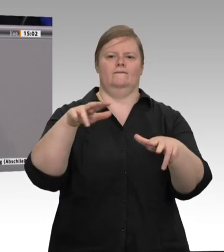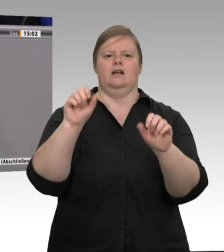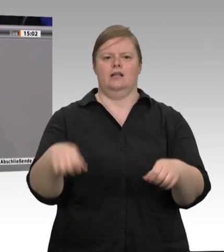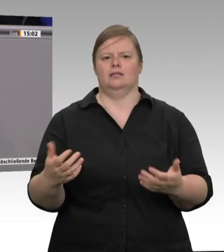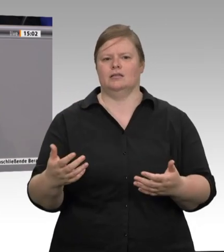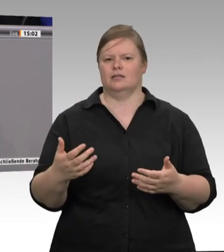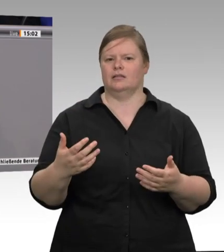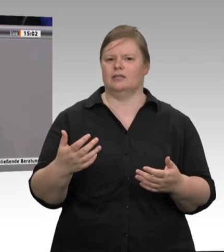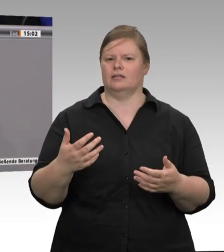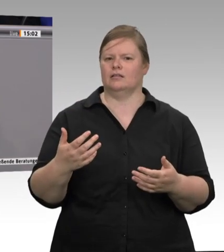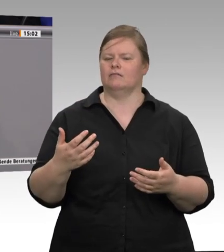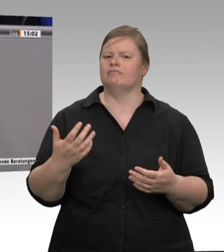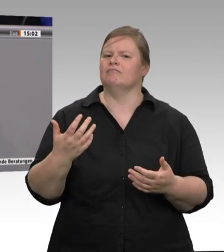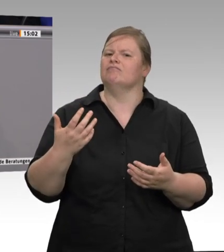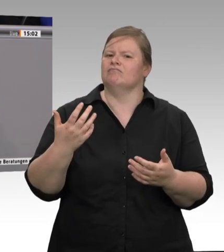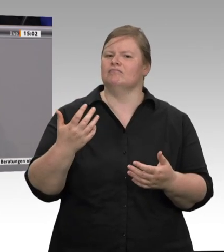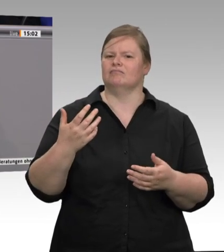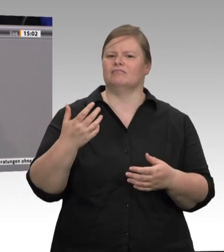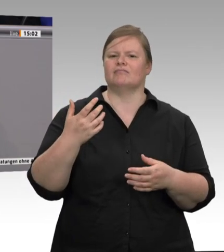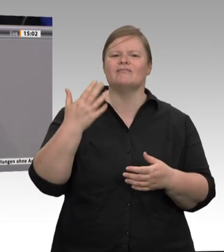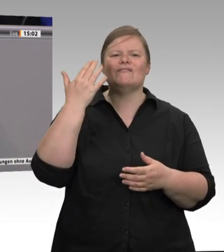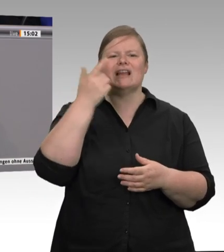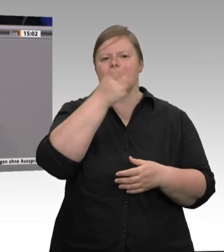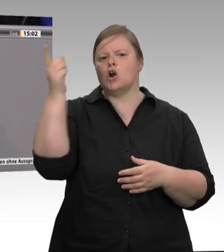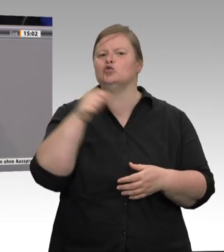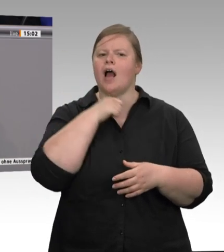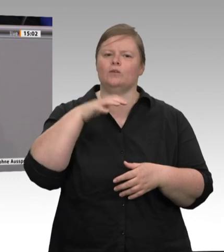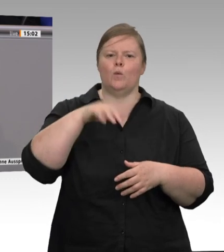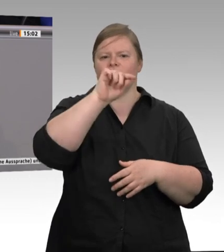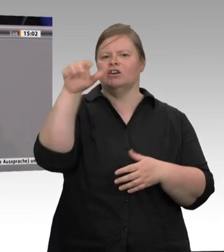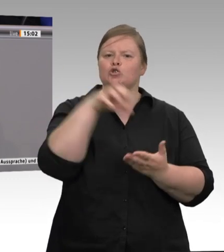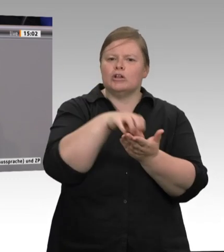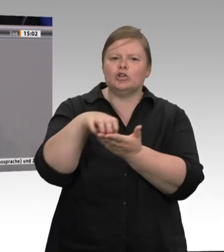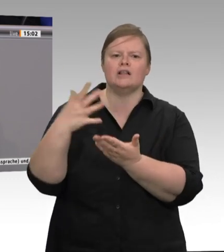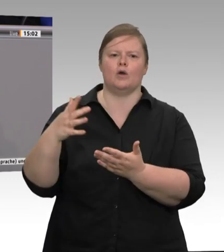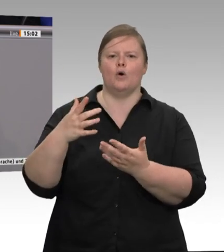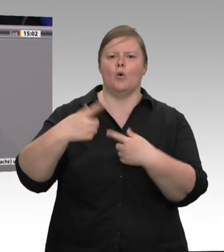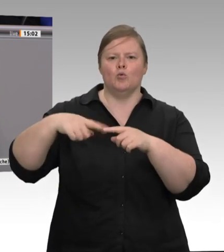die Abwasserbeseitigung eine große Herausforderung war usw. Das ist auch ein Grund dafür,